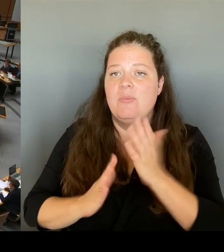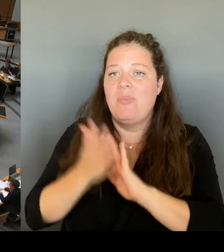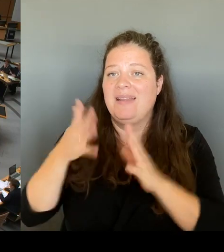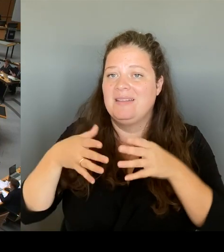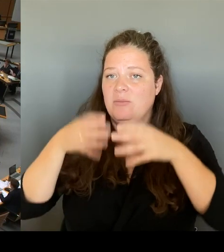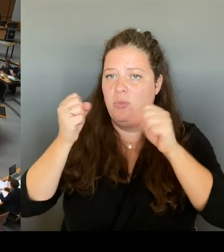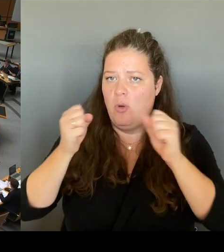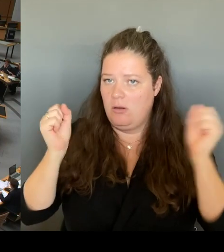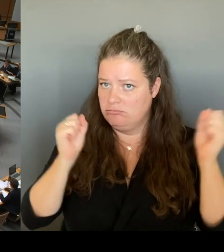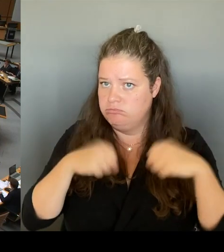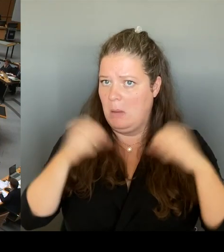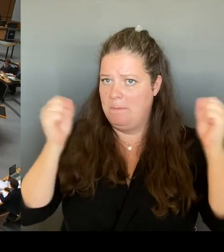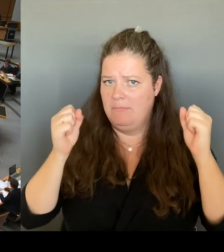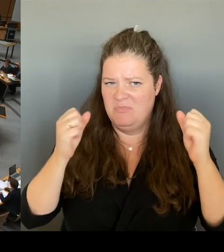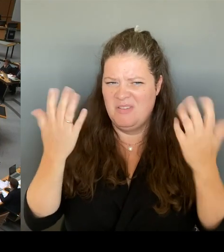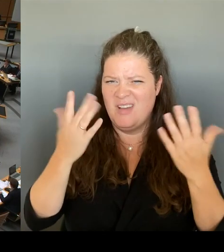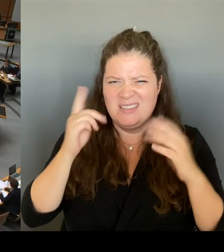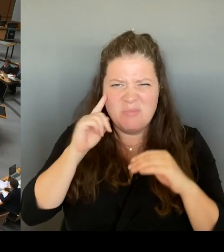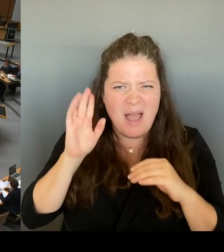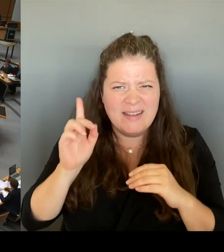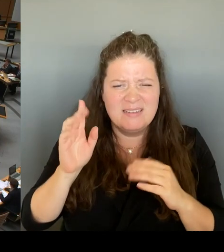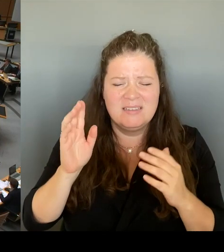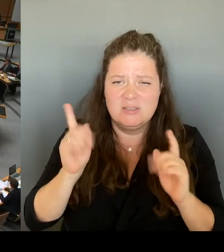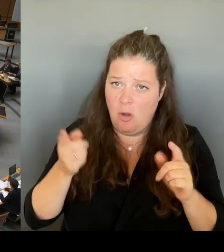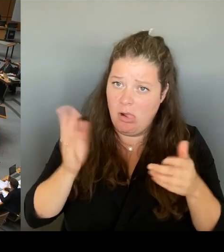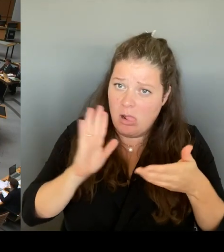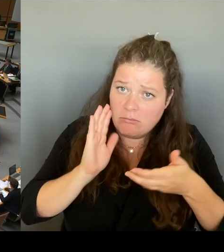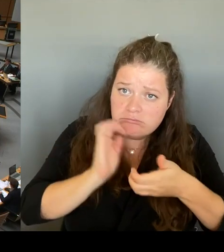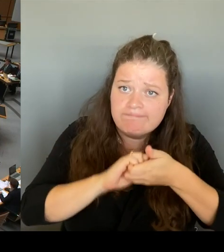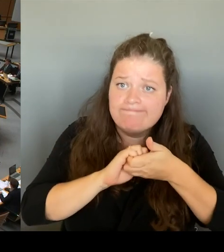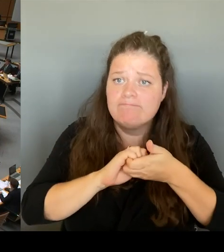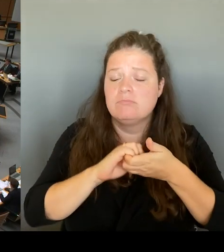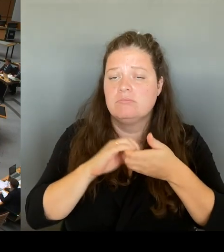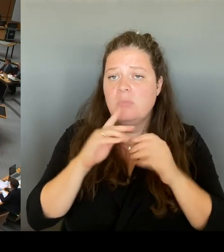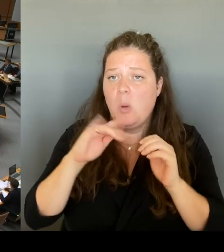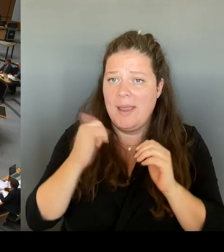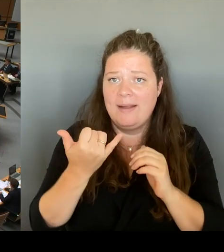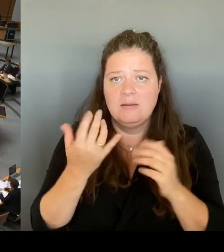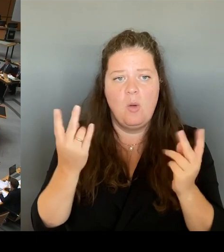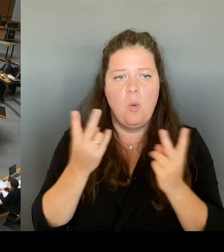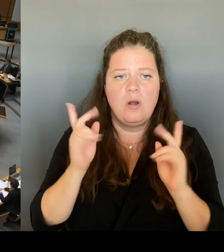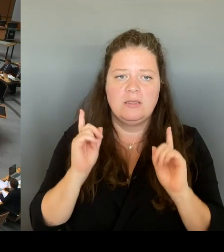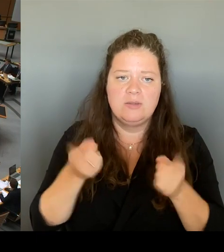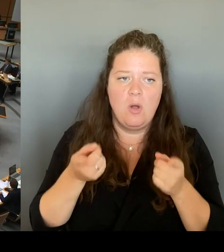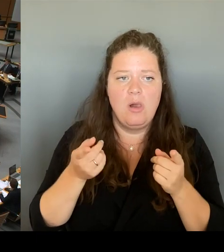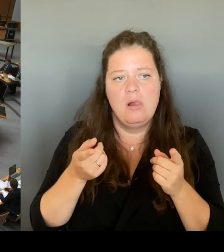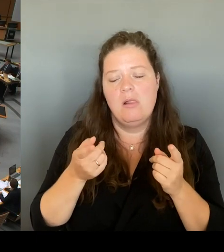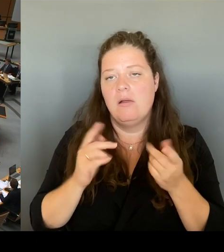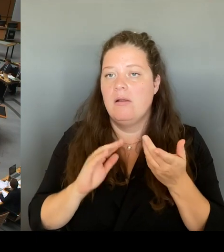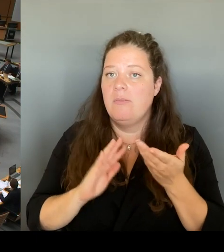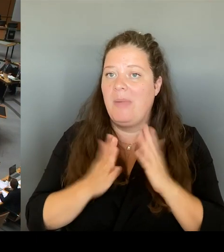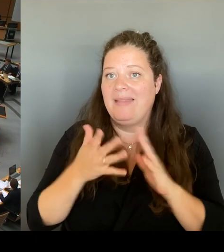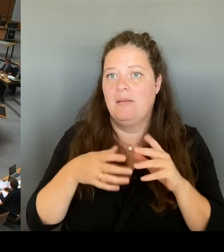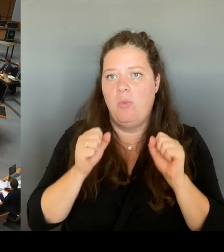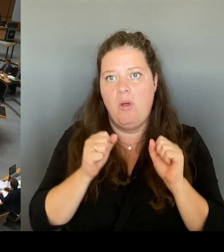der Zähneknirschen den Zustimmung des Landes Brandenburg stattfinden? Das sind ja unterschiedliche Dinge. (Rednerwechsel) Das